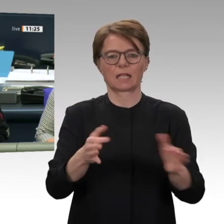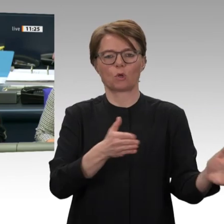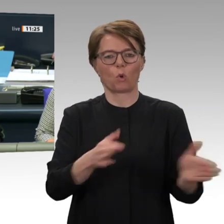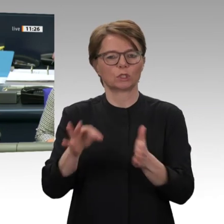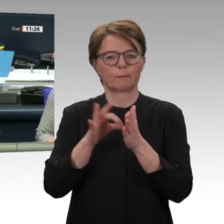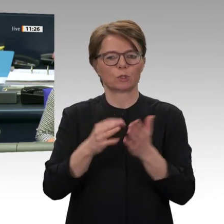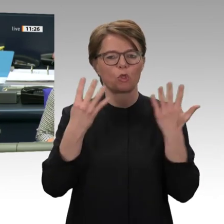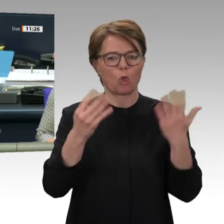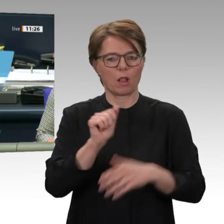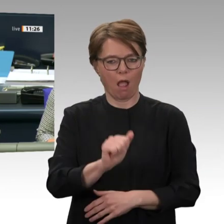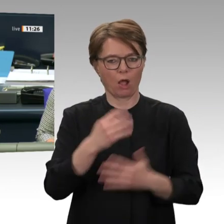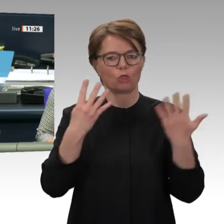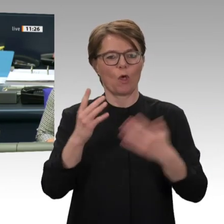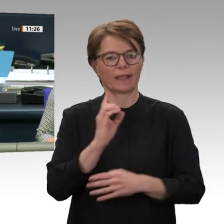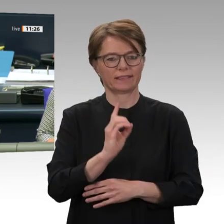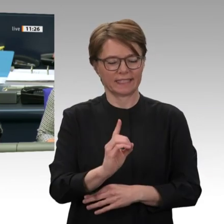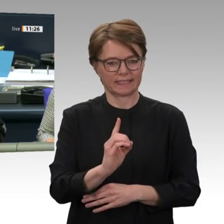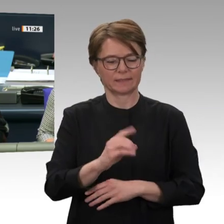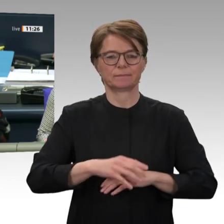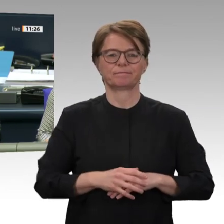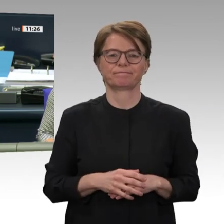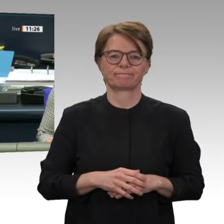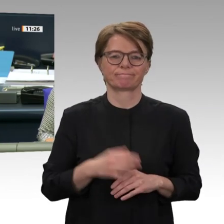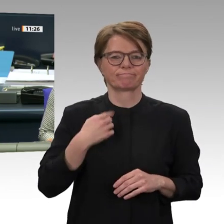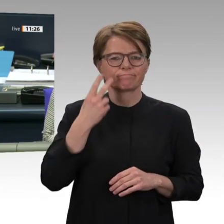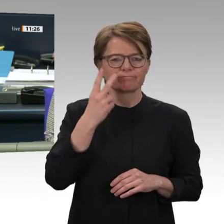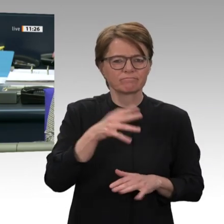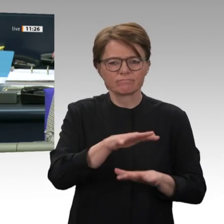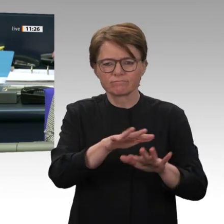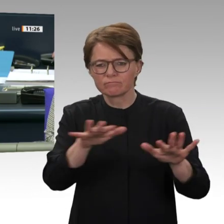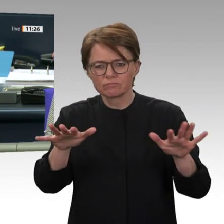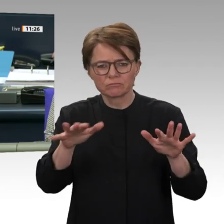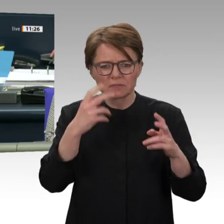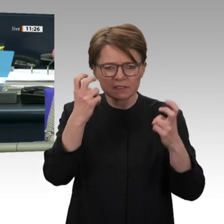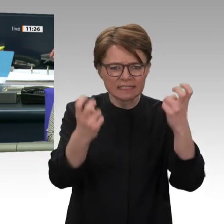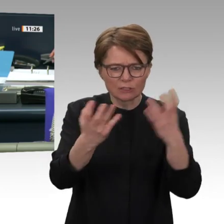getauscht werden. Ich bitte Sie, dies zügig zu tun. Es geht jetzt um die Beratung des